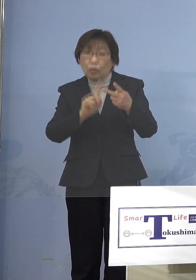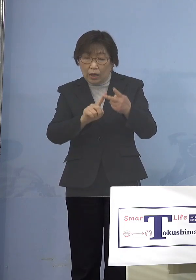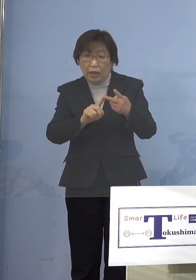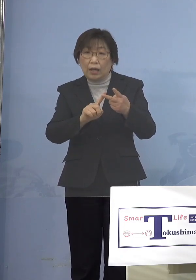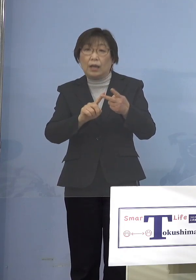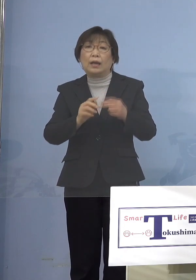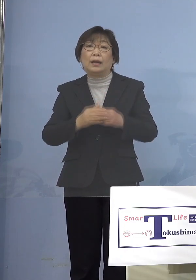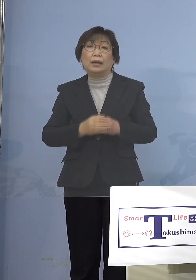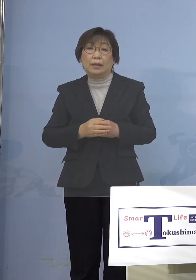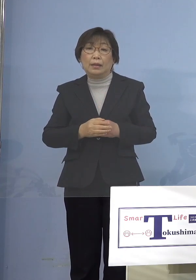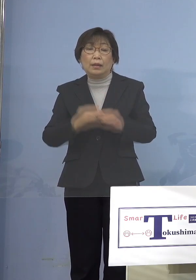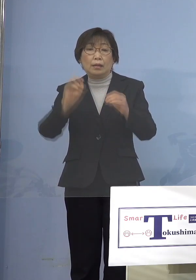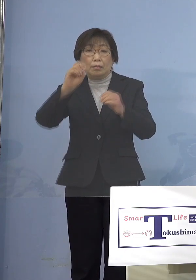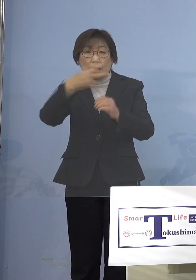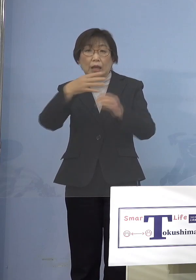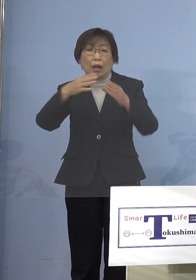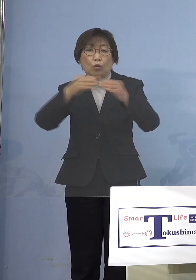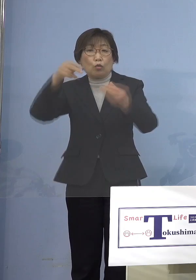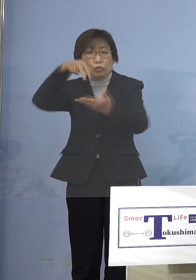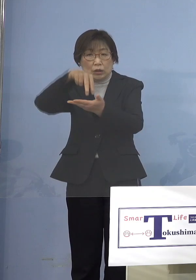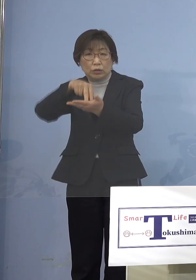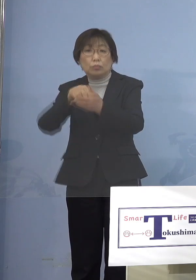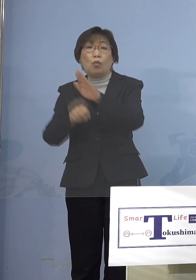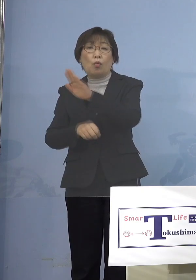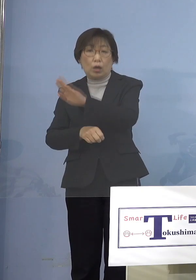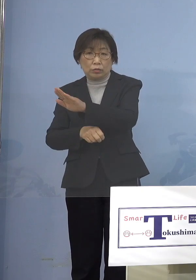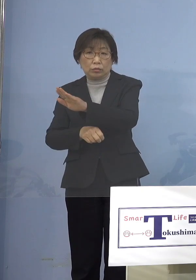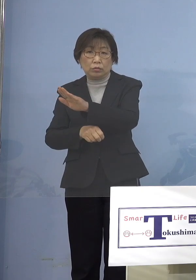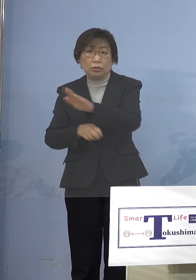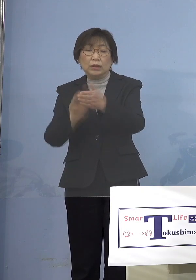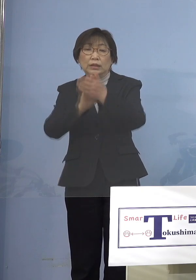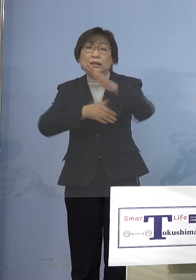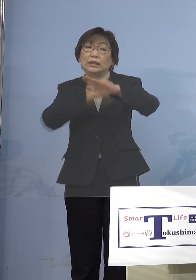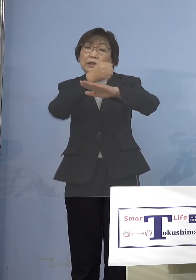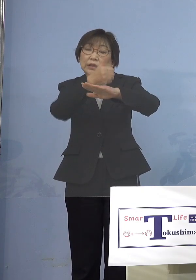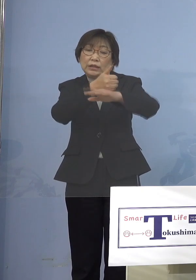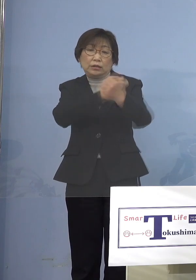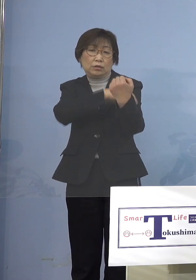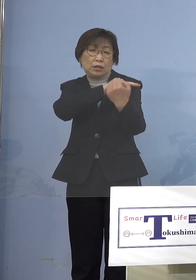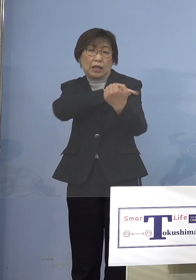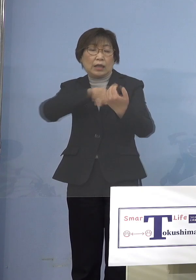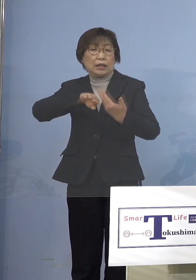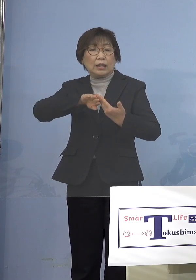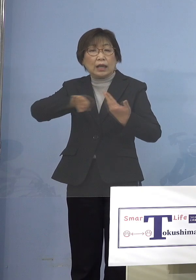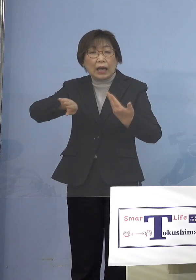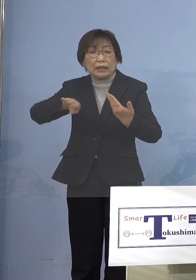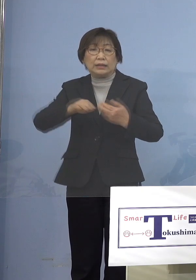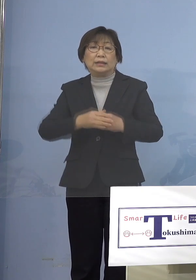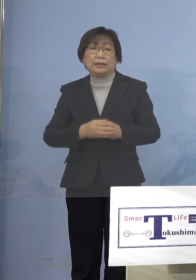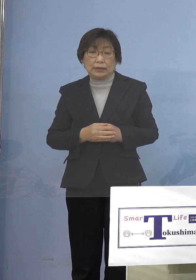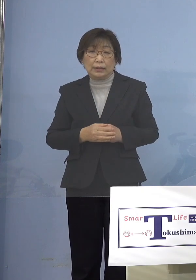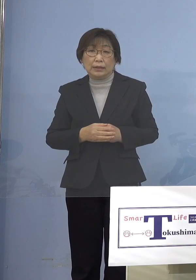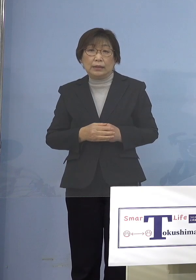あるいは国立も当然あるんですけれどね 知事の権限外 だからあくまでも先ほどのように 協力要請